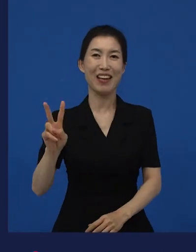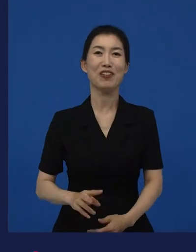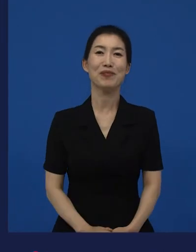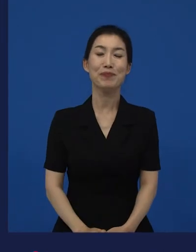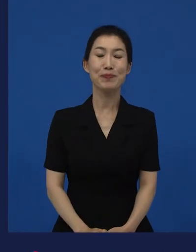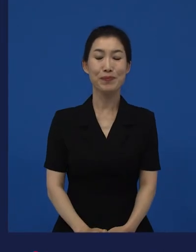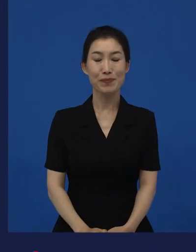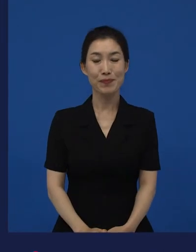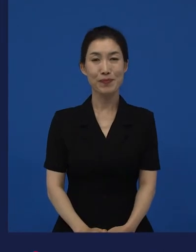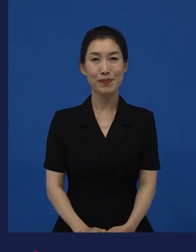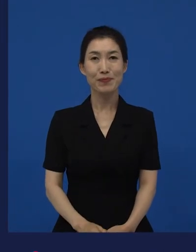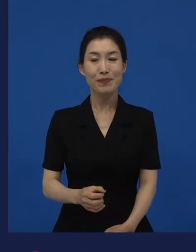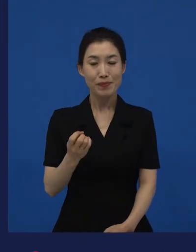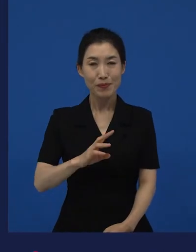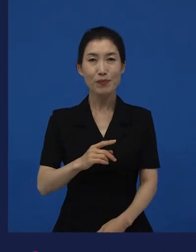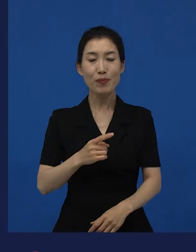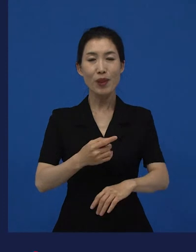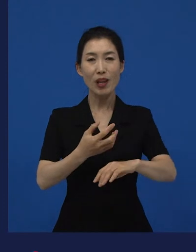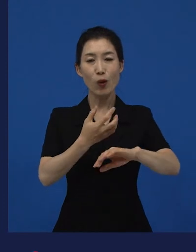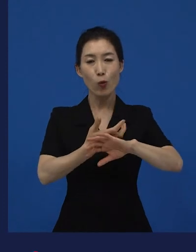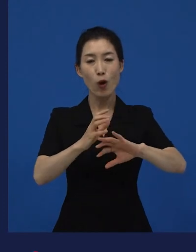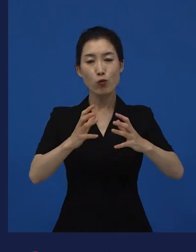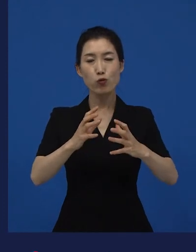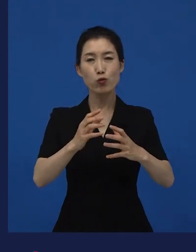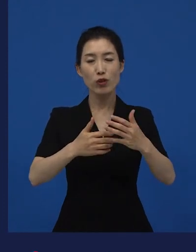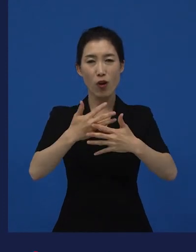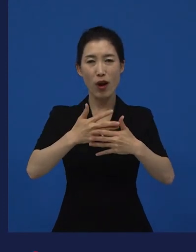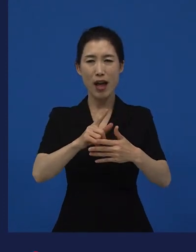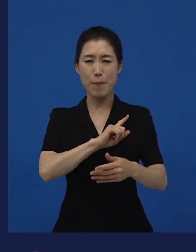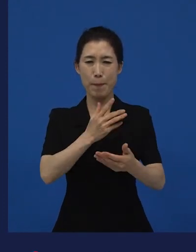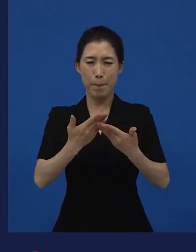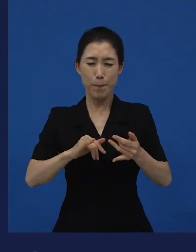외국어영화상을 받아야 되는 영화가 작품상을 받았죠.